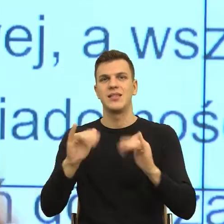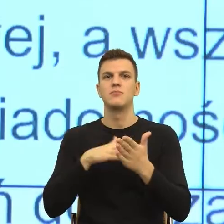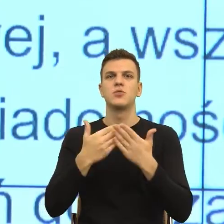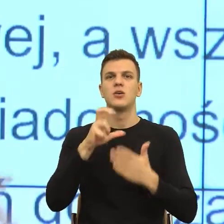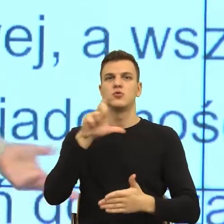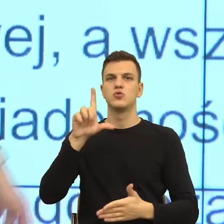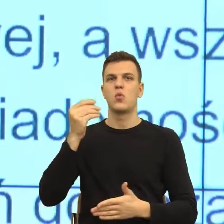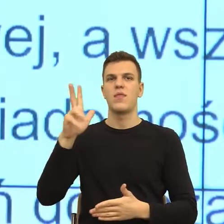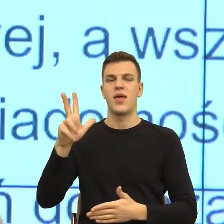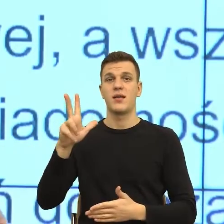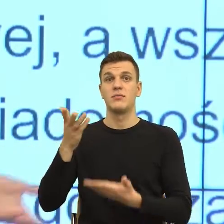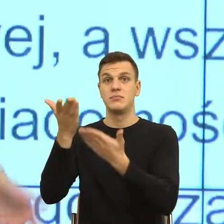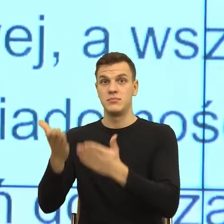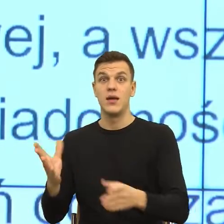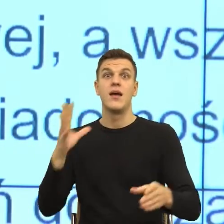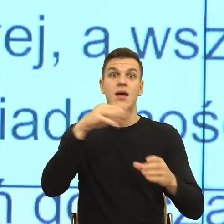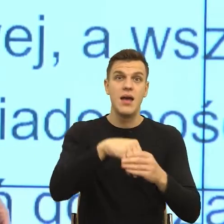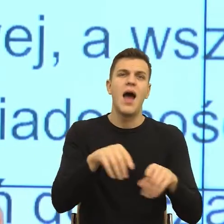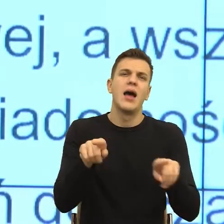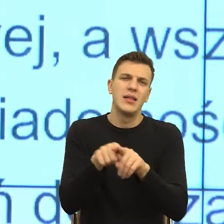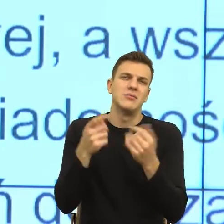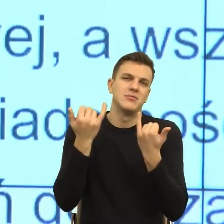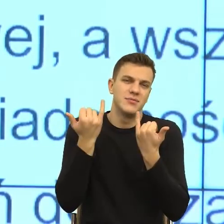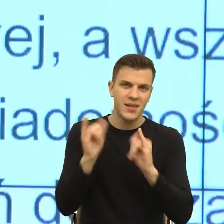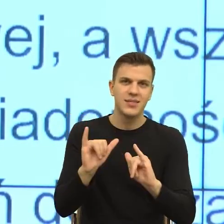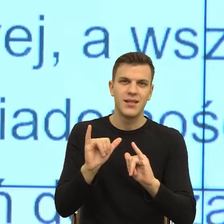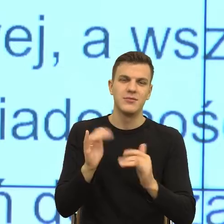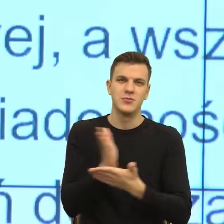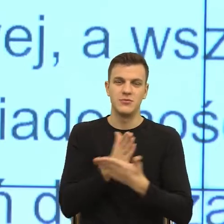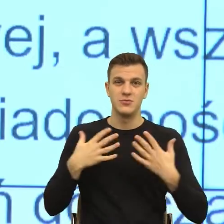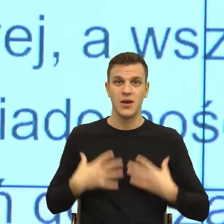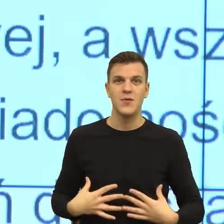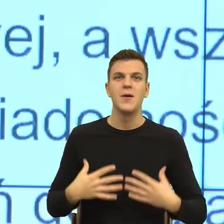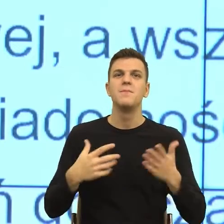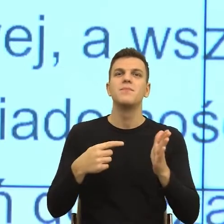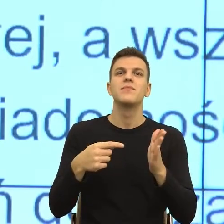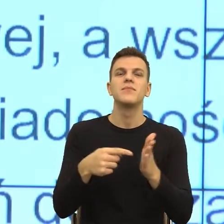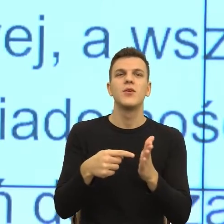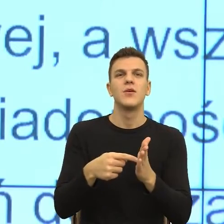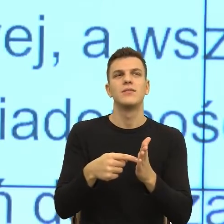Organ to organ, który przesyła i to jest kwestia udosłownienia metafory, ale rzeczywiście tego typu...